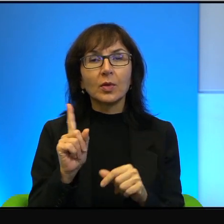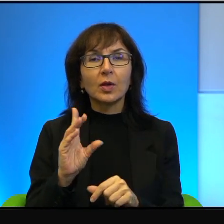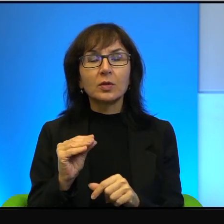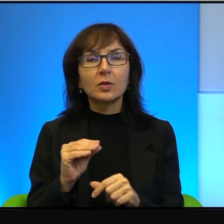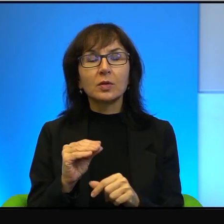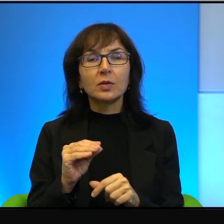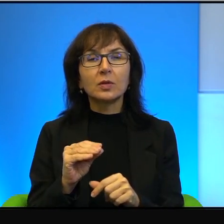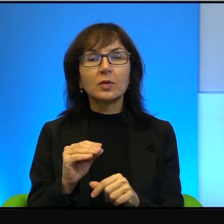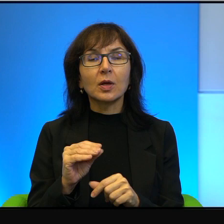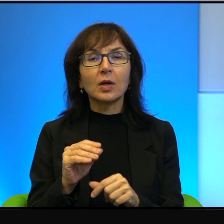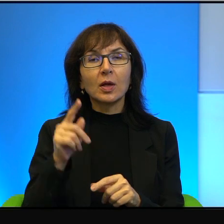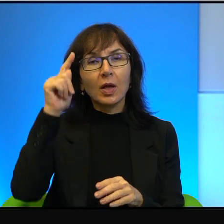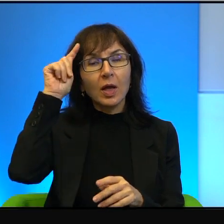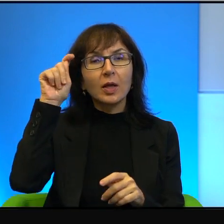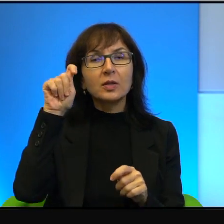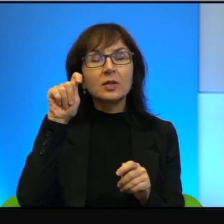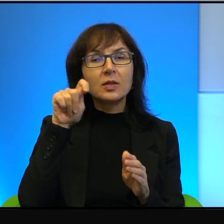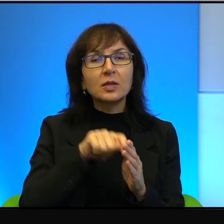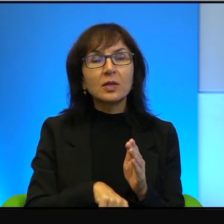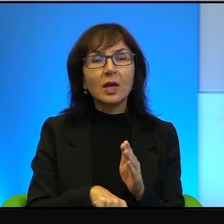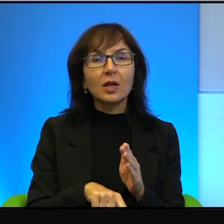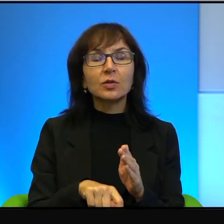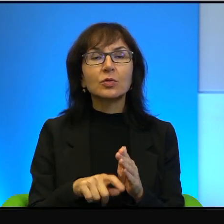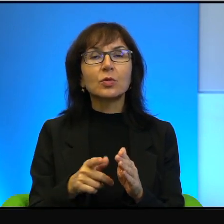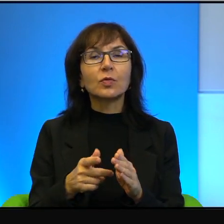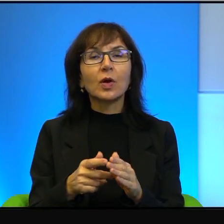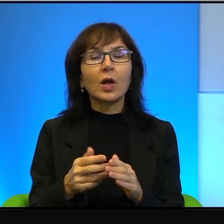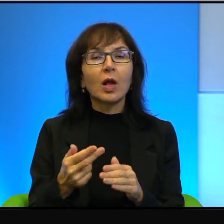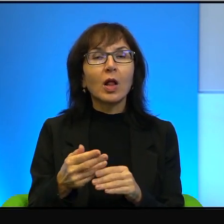za tych zawszańców, za tych takich samonienawidzących się Żydów,